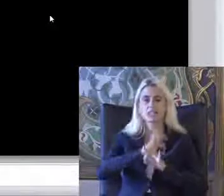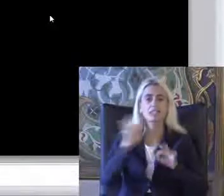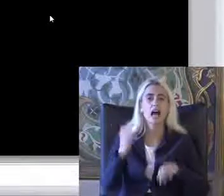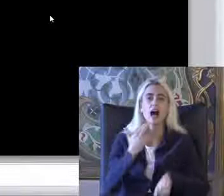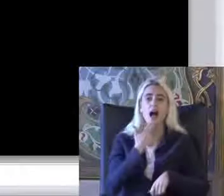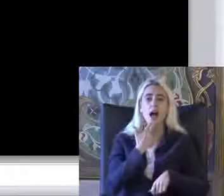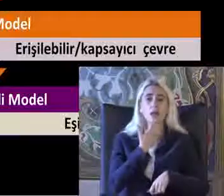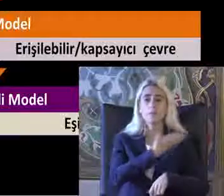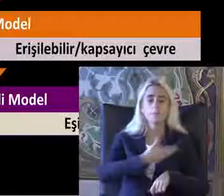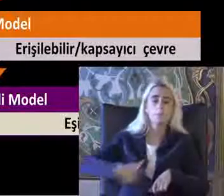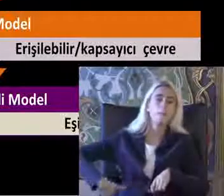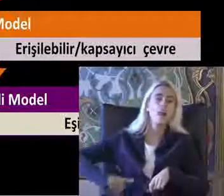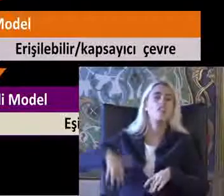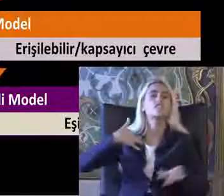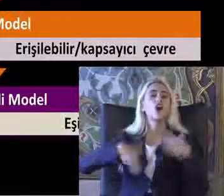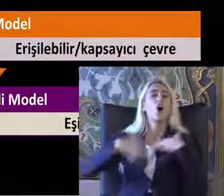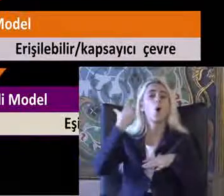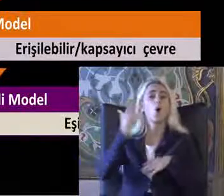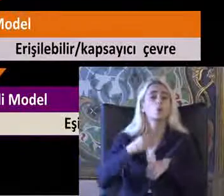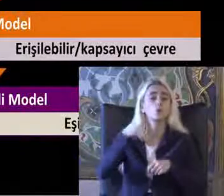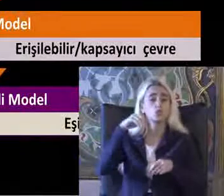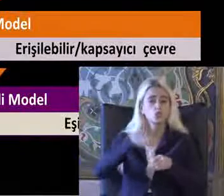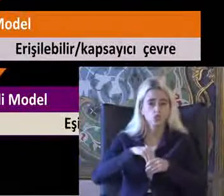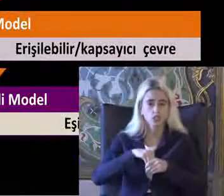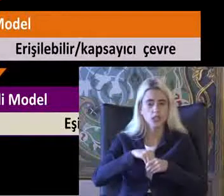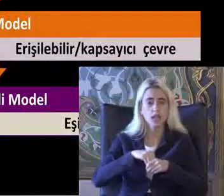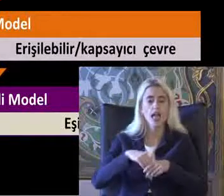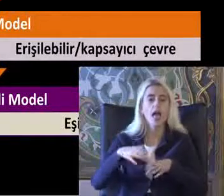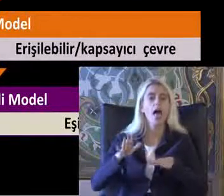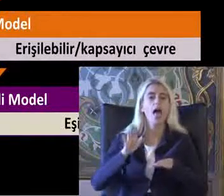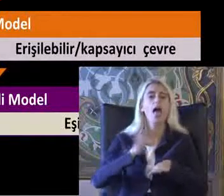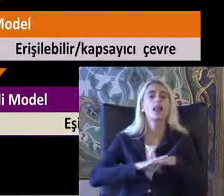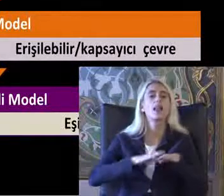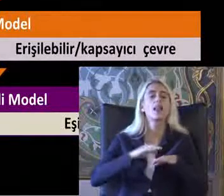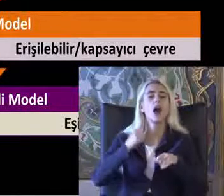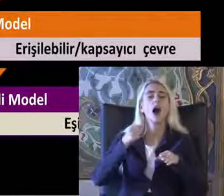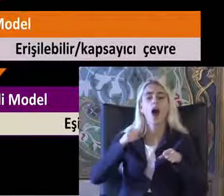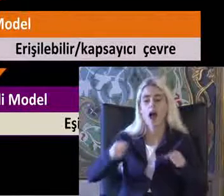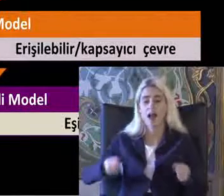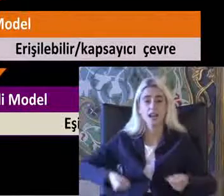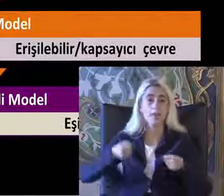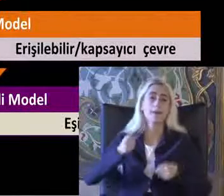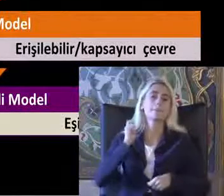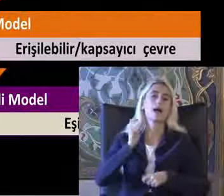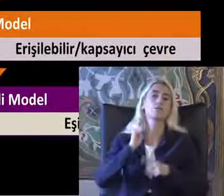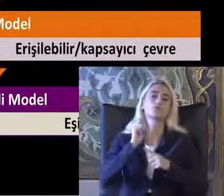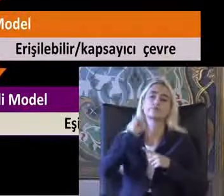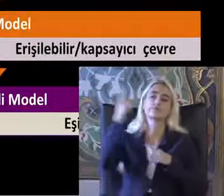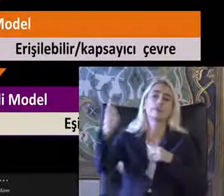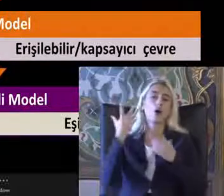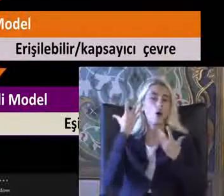Belinde felç olduğu için ancak el arabası ile dışarı çıkabildiği ile ilgili bir haber var Bu Haber'deki